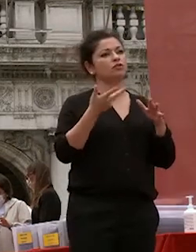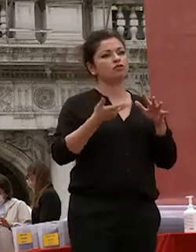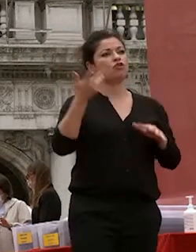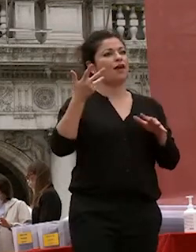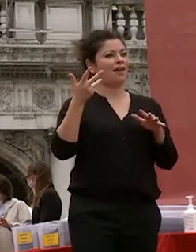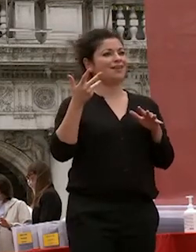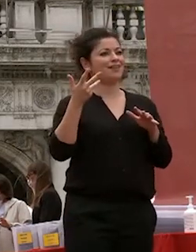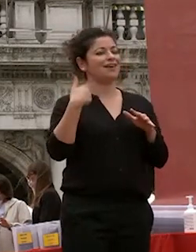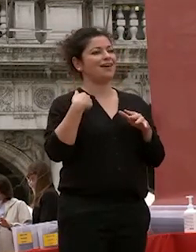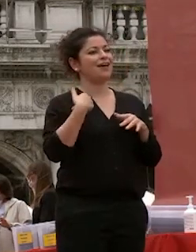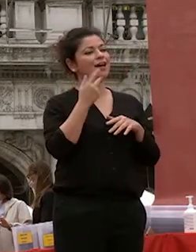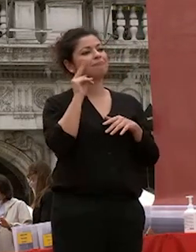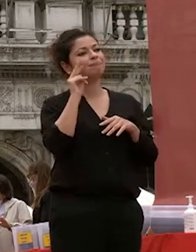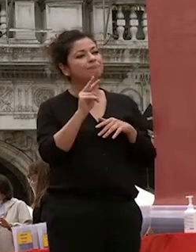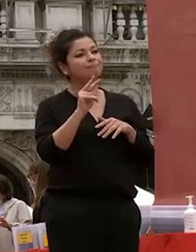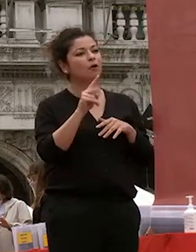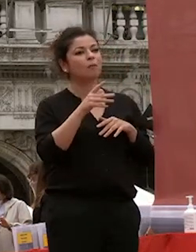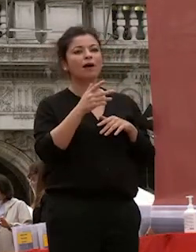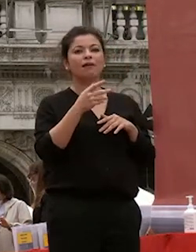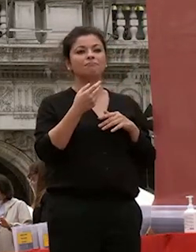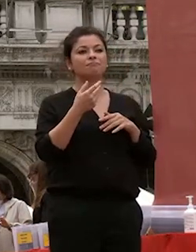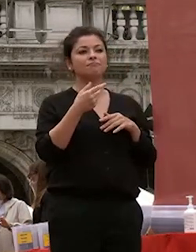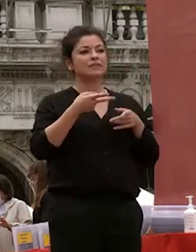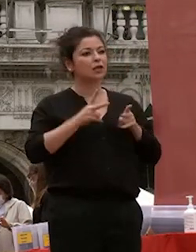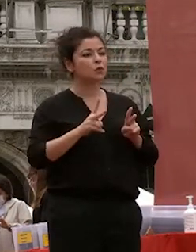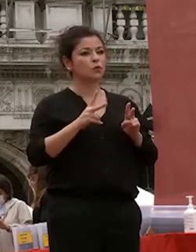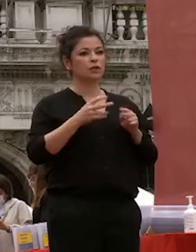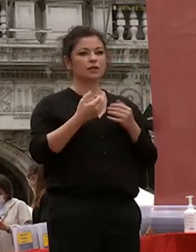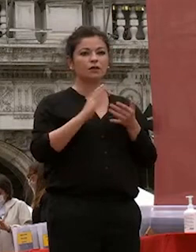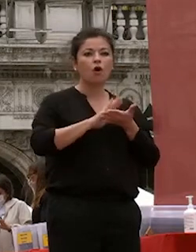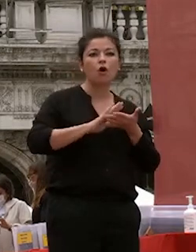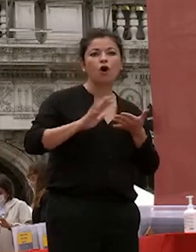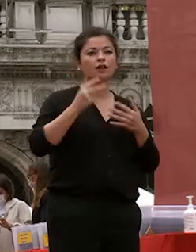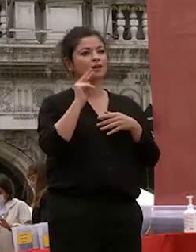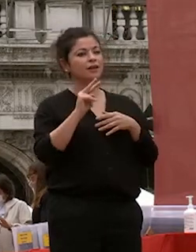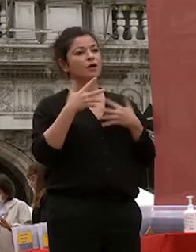così disciplinati in un momento difficile della nostra storia è un